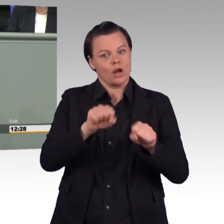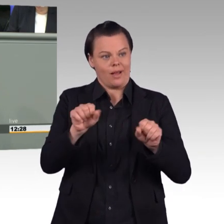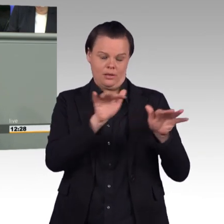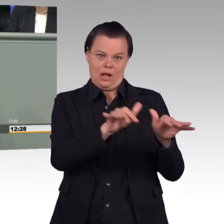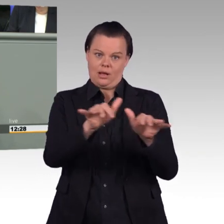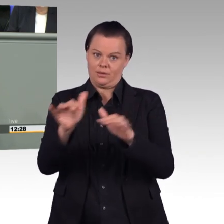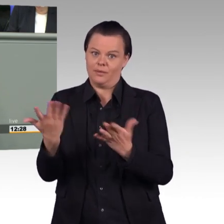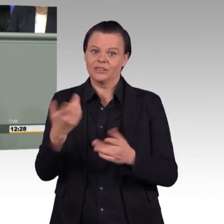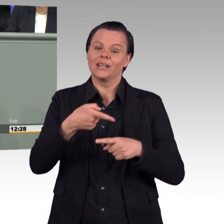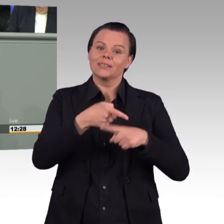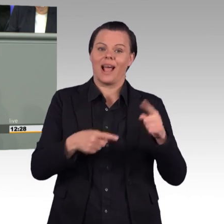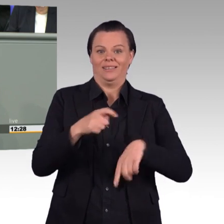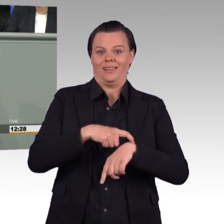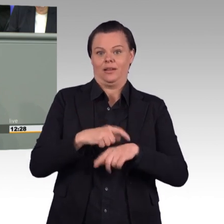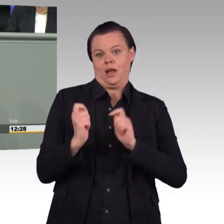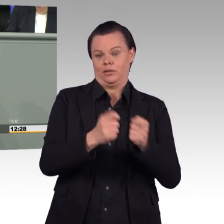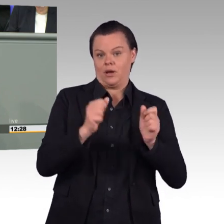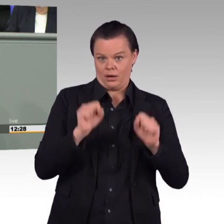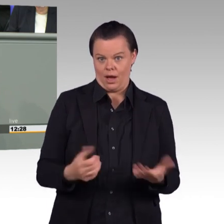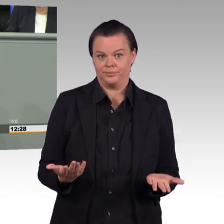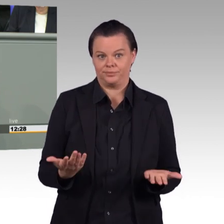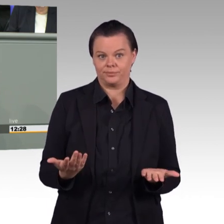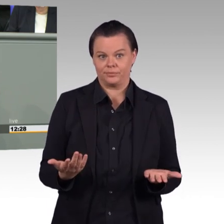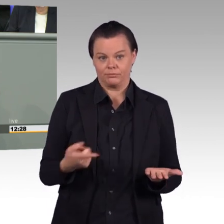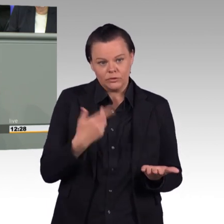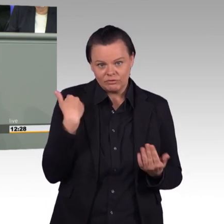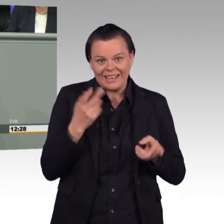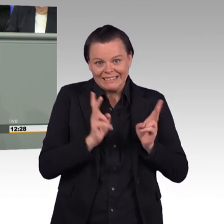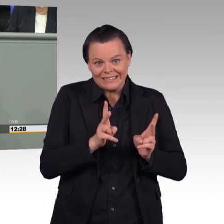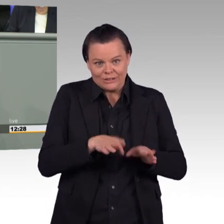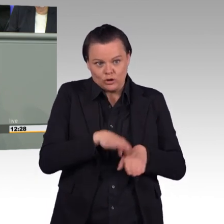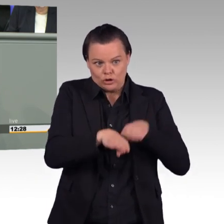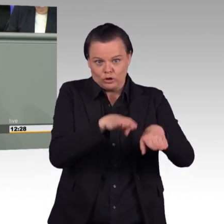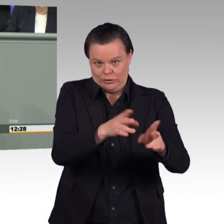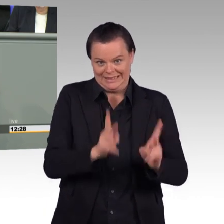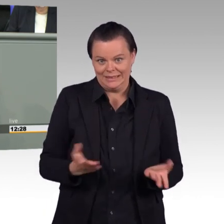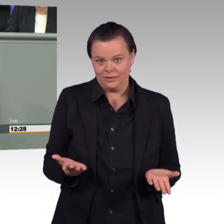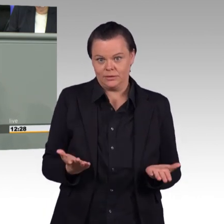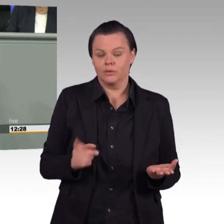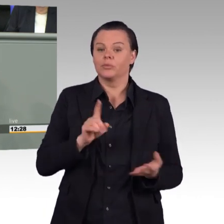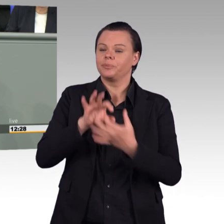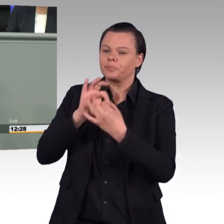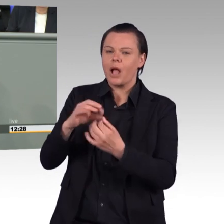ein Wort zum Thema Arbeitszeit und zum Antrag der AfD-Fraktion hier sagen.